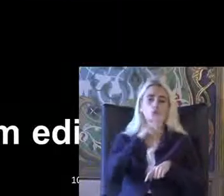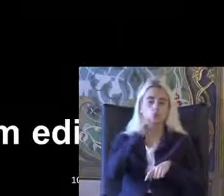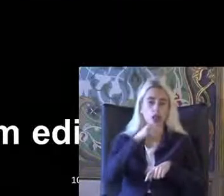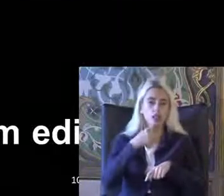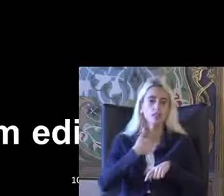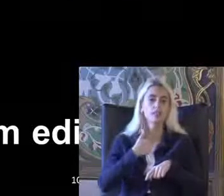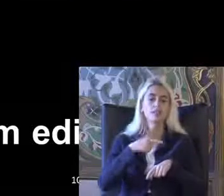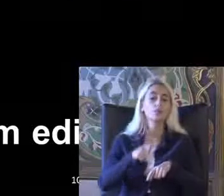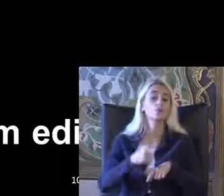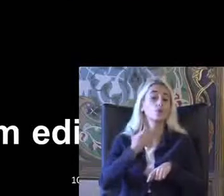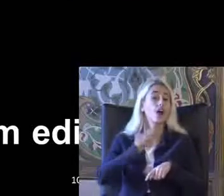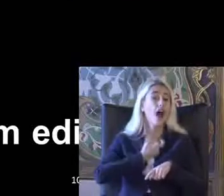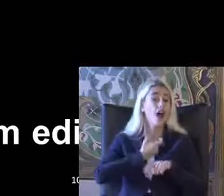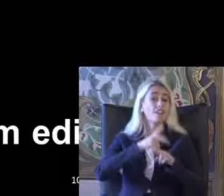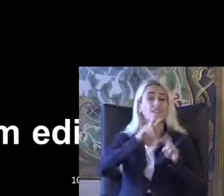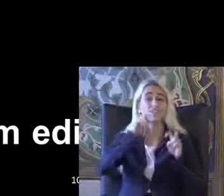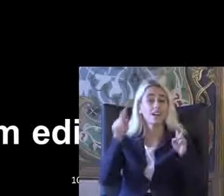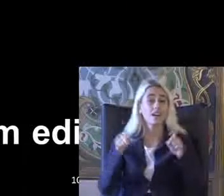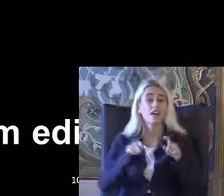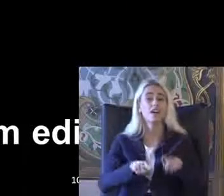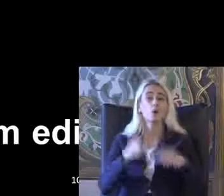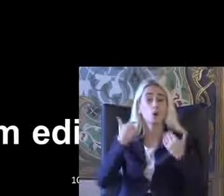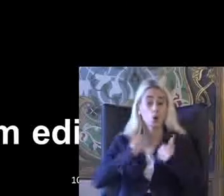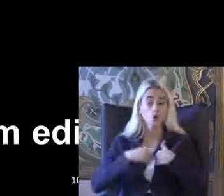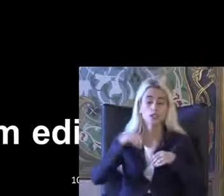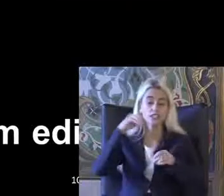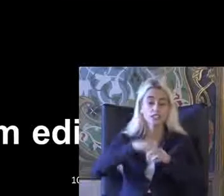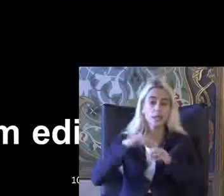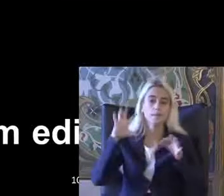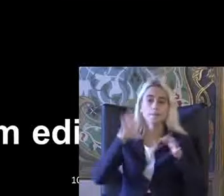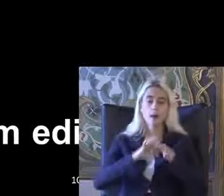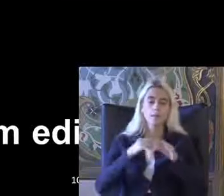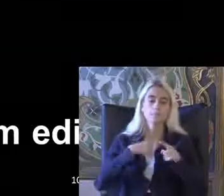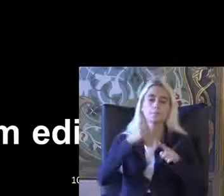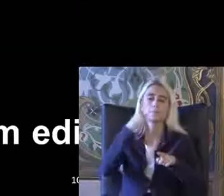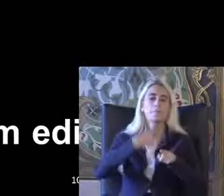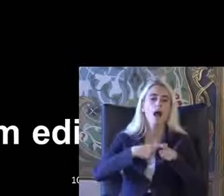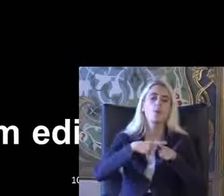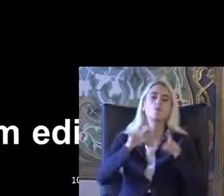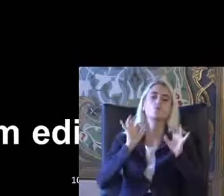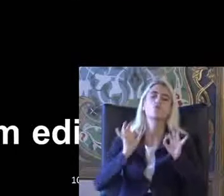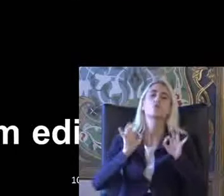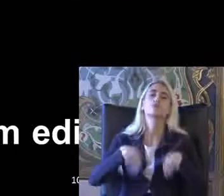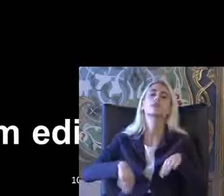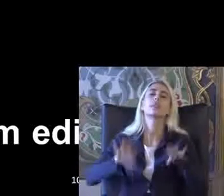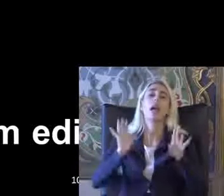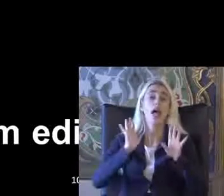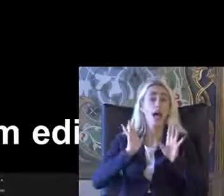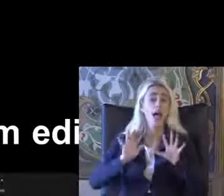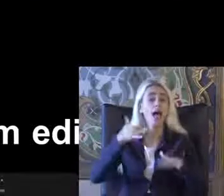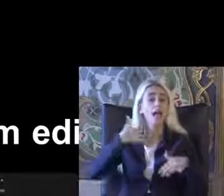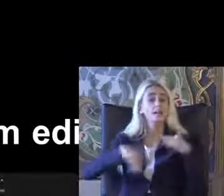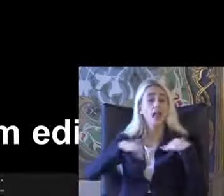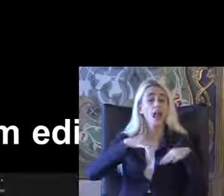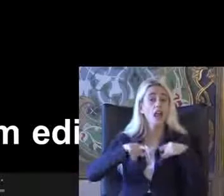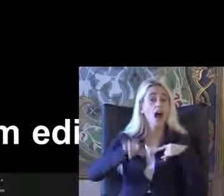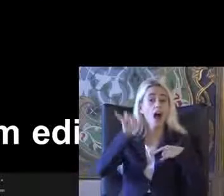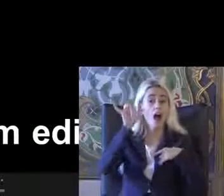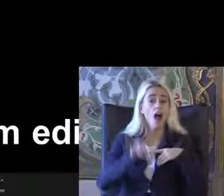Hukuki bağlamda Açıklamaları Sizlerle paylaşma mümkün değil ama Engelli hakları Sürecinin Aslında